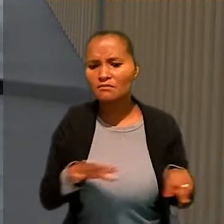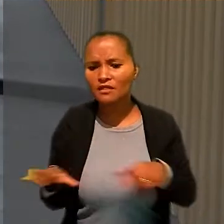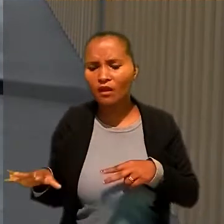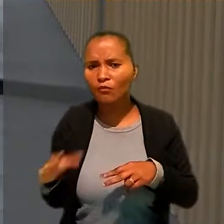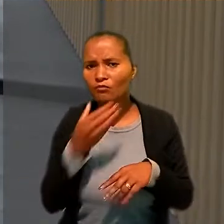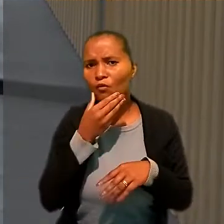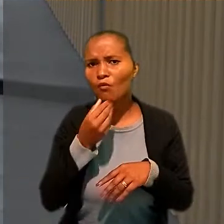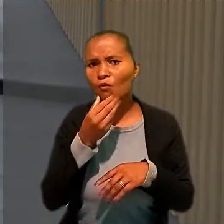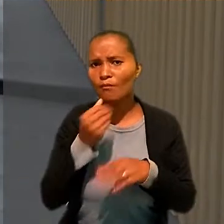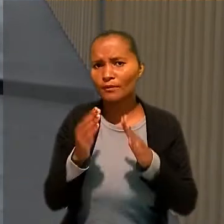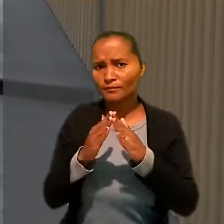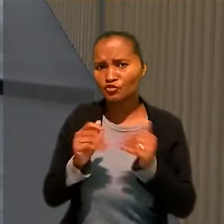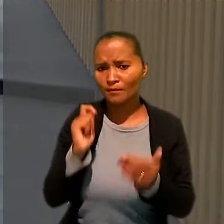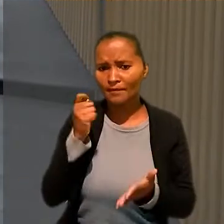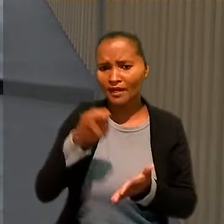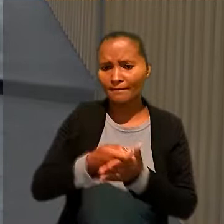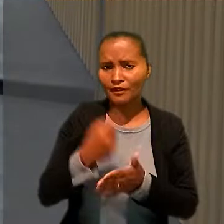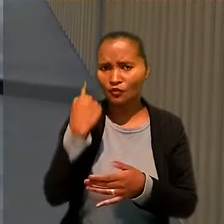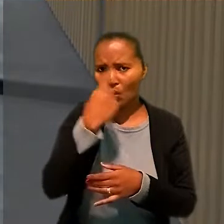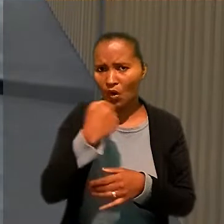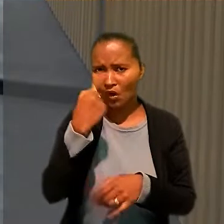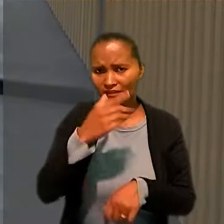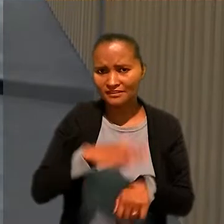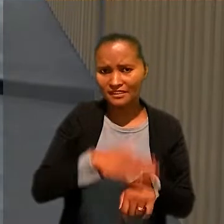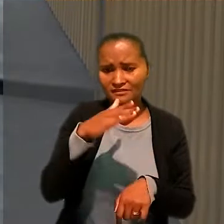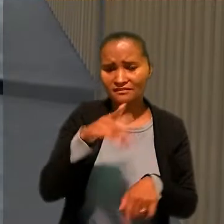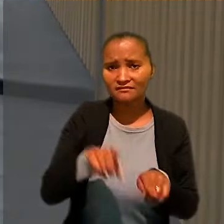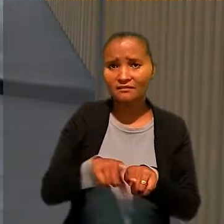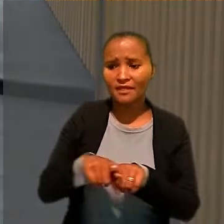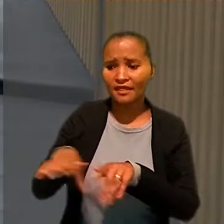Ele pediu o pagamento de horas extras e adicional noturno.